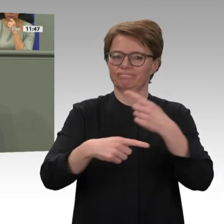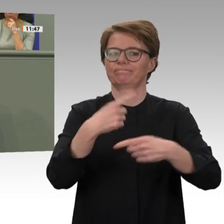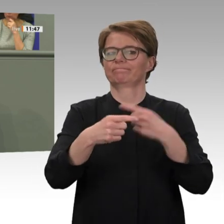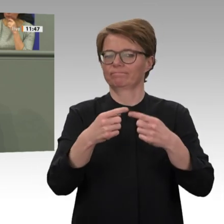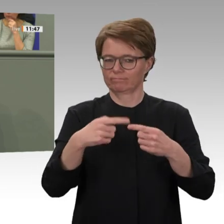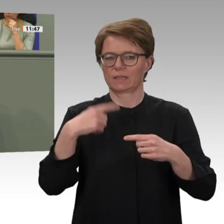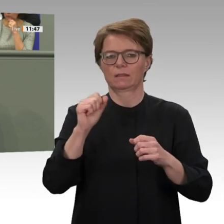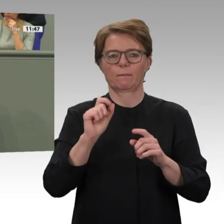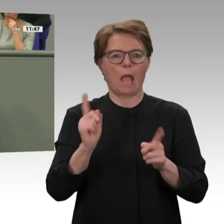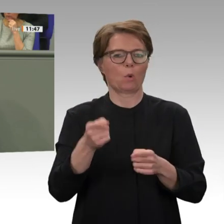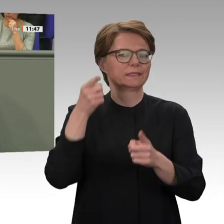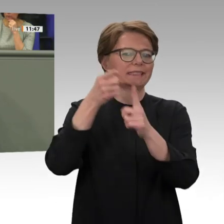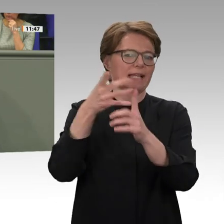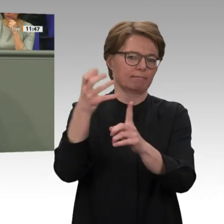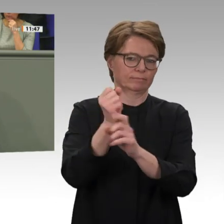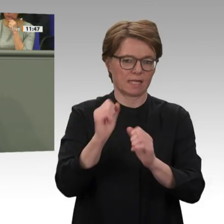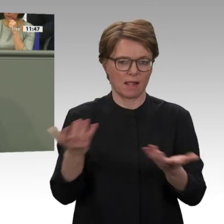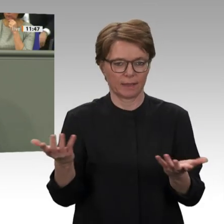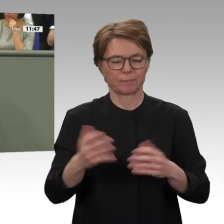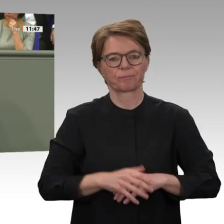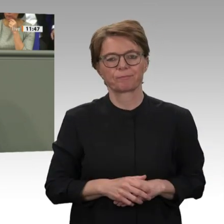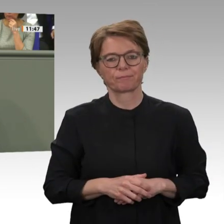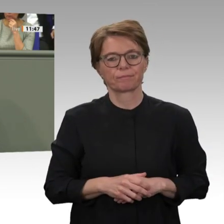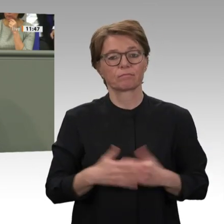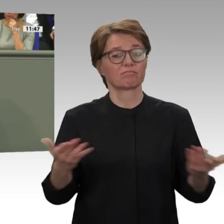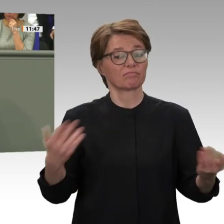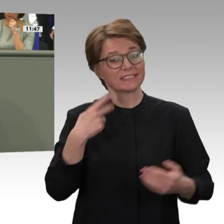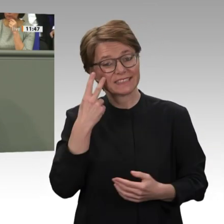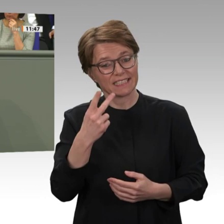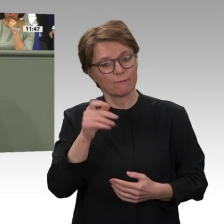so weit gebracht, und deswegen sollten wir auch jetzt nichts überstürzen. Der Übergang